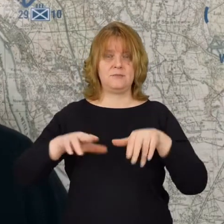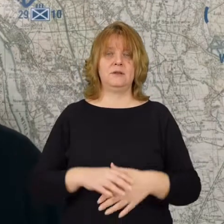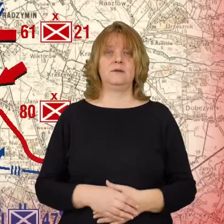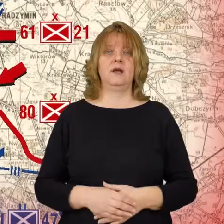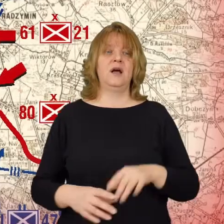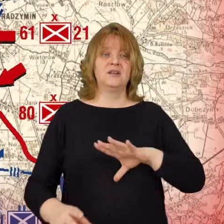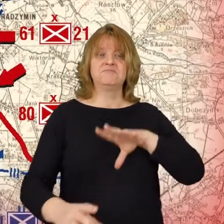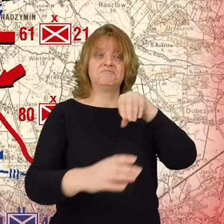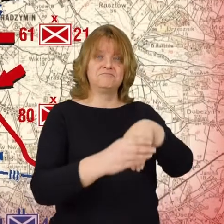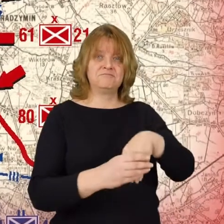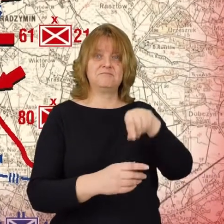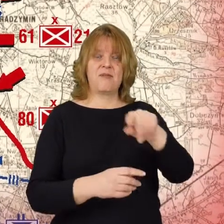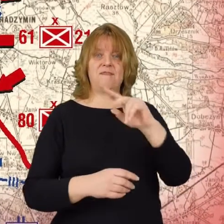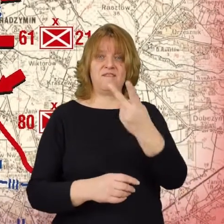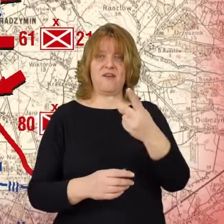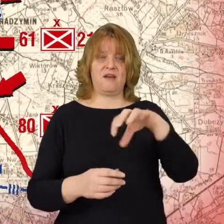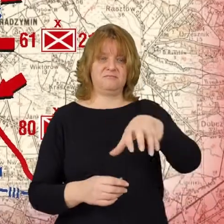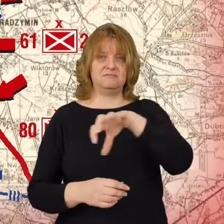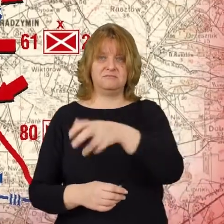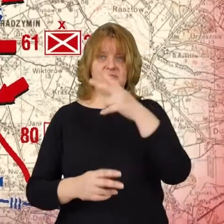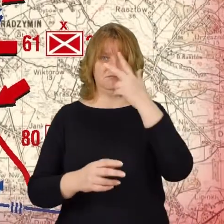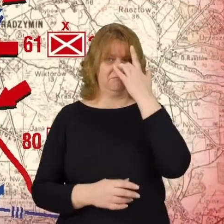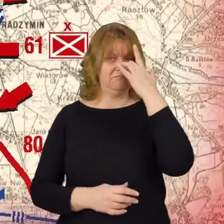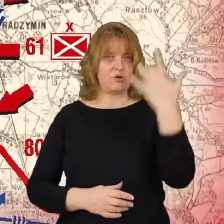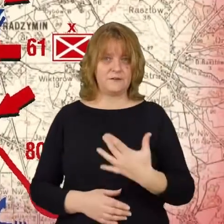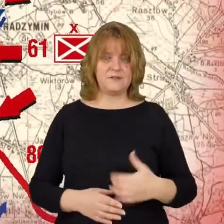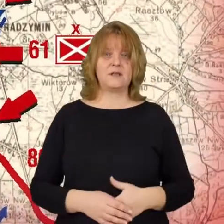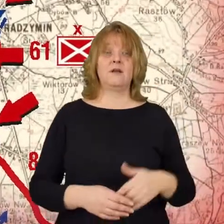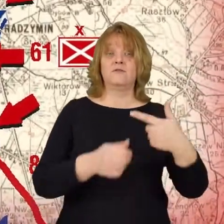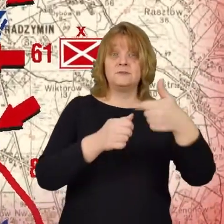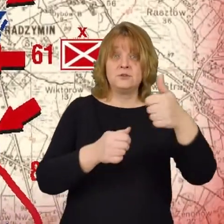Do miasta wchodzą dwie bolszewickie dywizje 21 i 27.